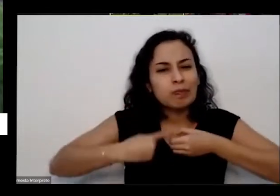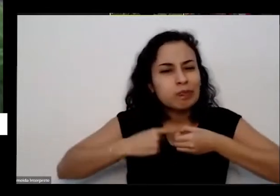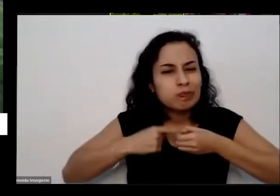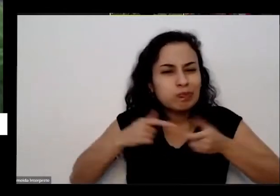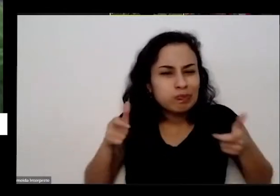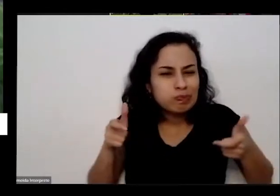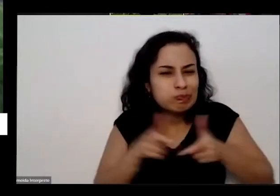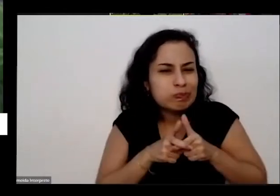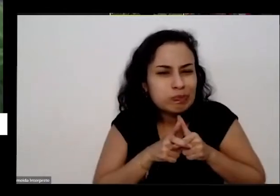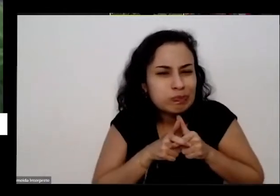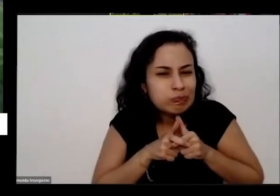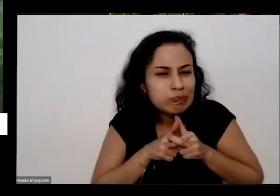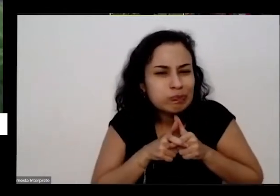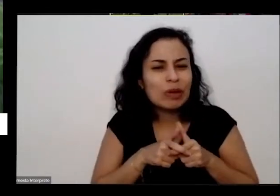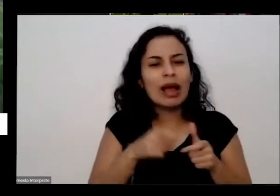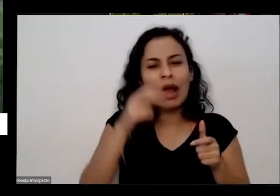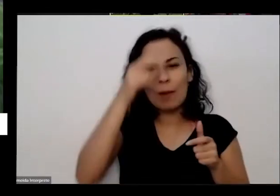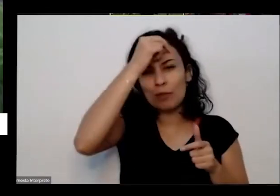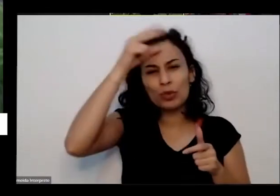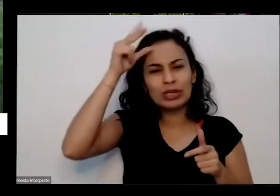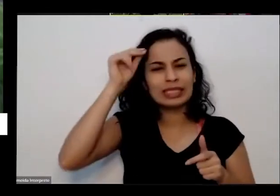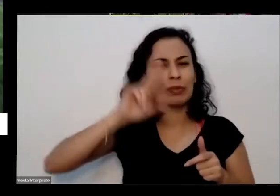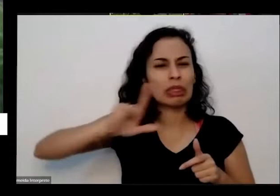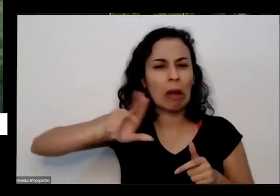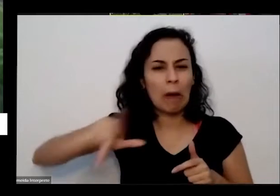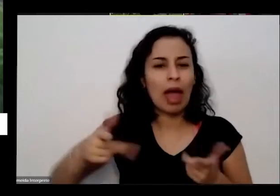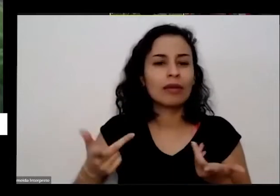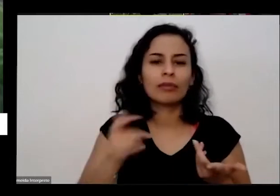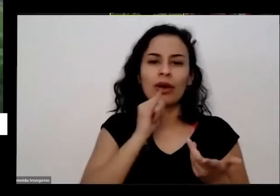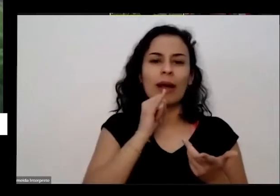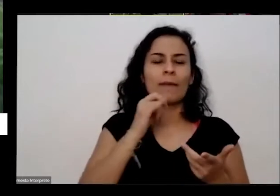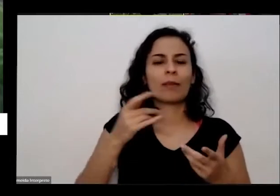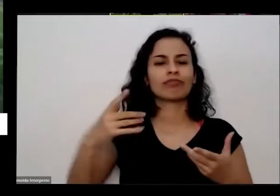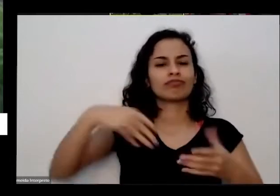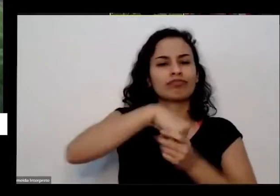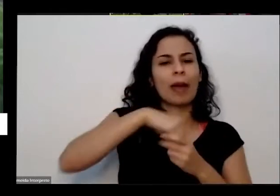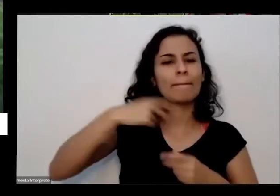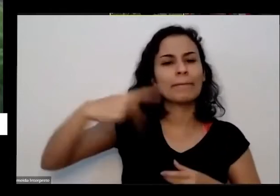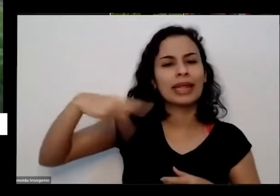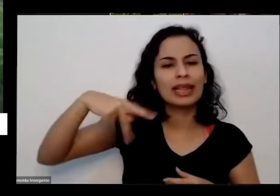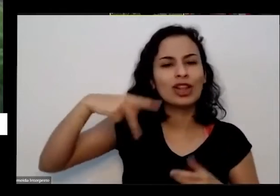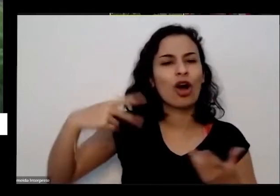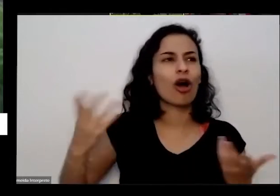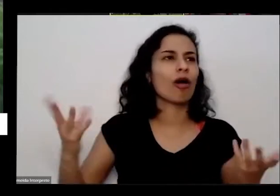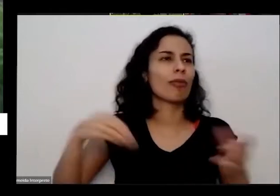município já foi município de Pirenópolis no município de Goianésia de Barro Alto e agora é